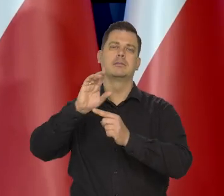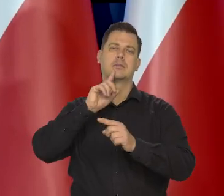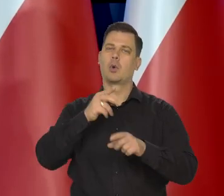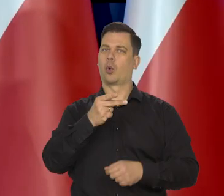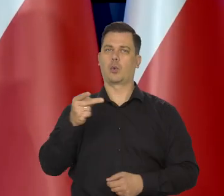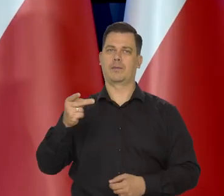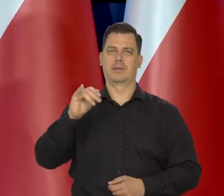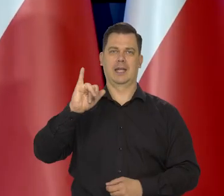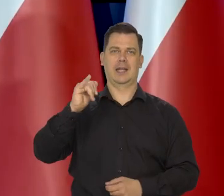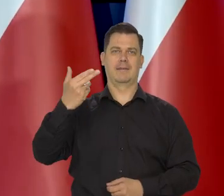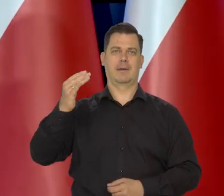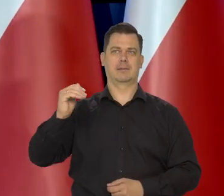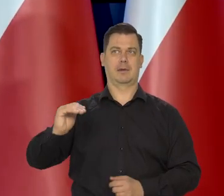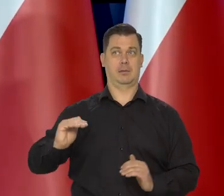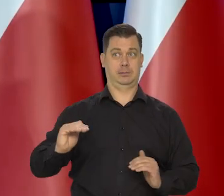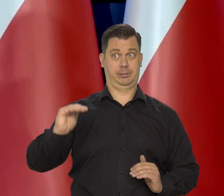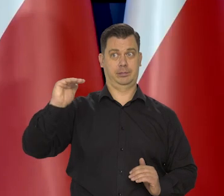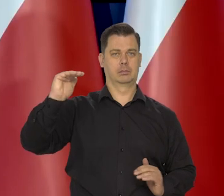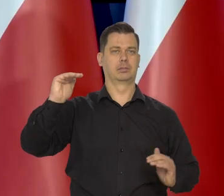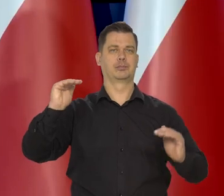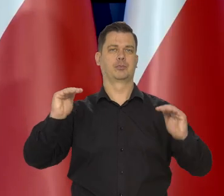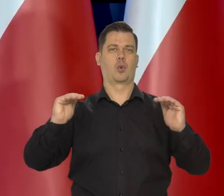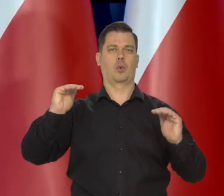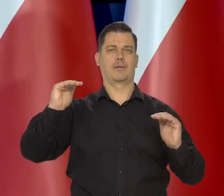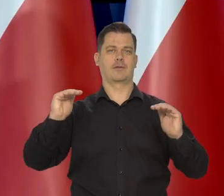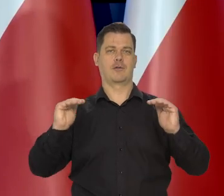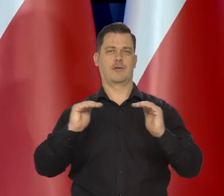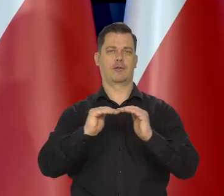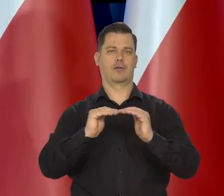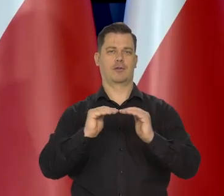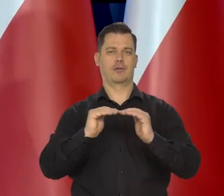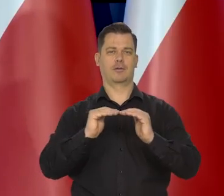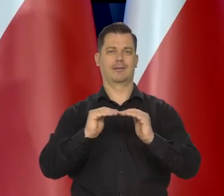Tak do niedawna było — do niedawna wynagrodzenia szły za inflacją.